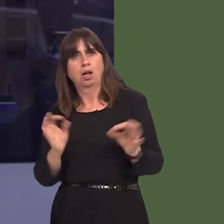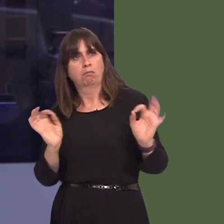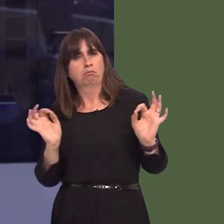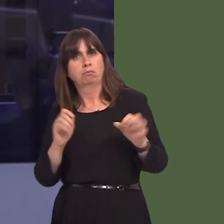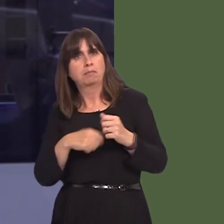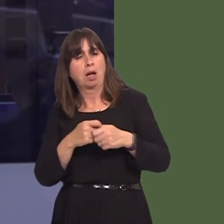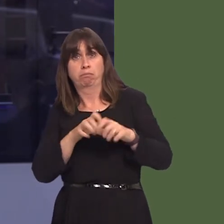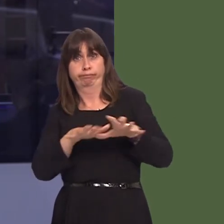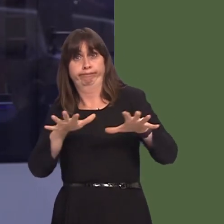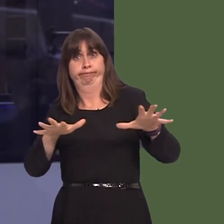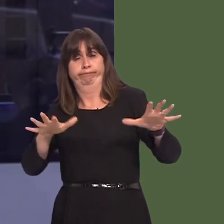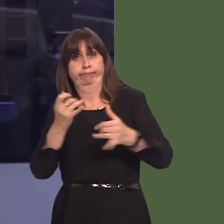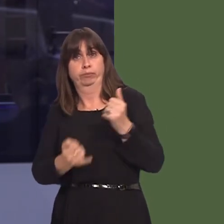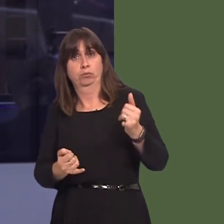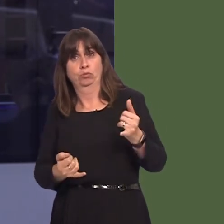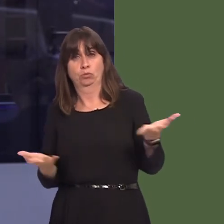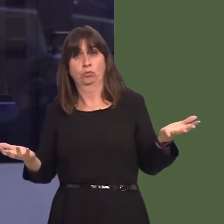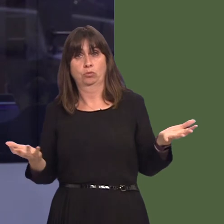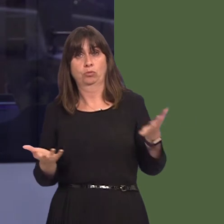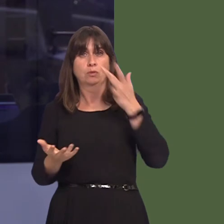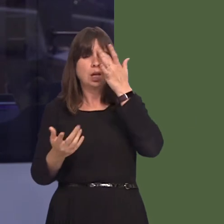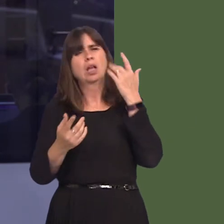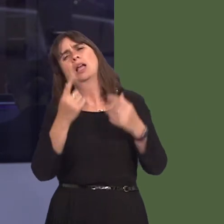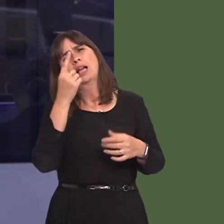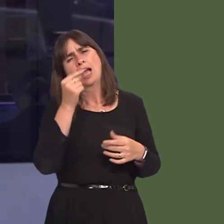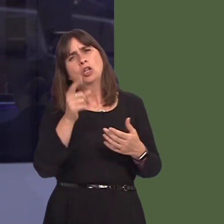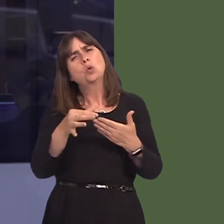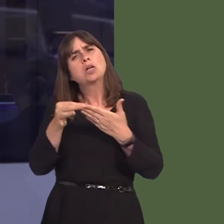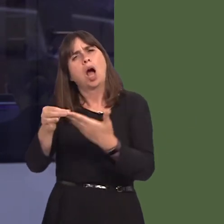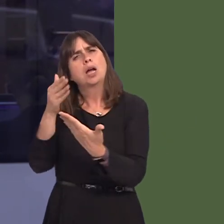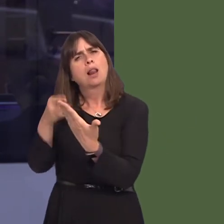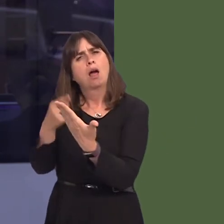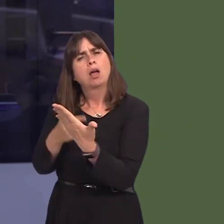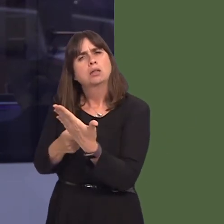Would the First Minister consider reissuing guidance, and perhaps a reminder to local